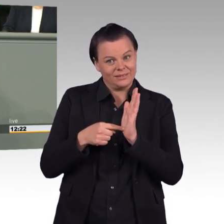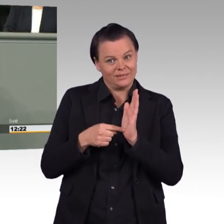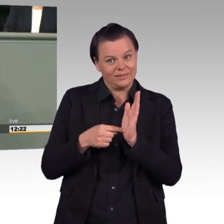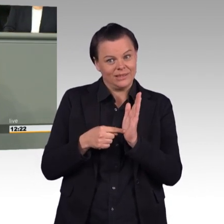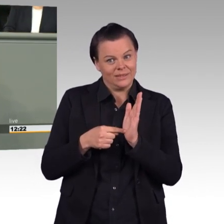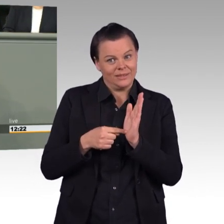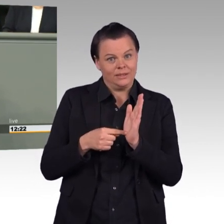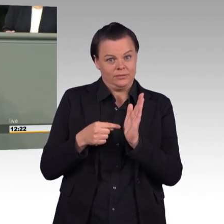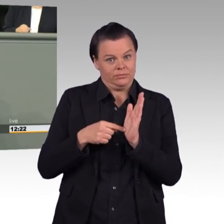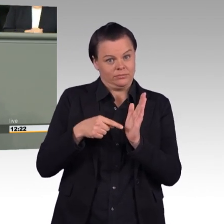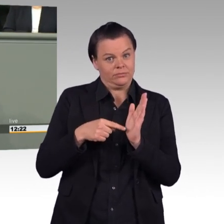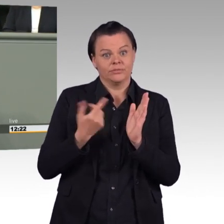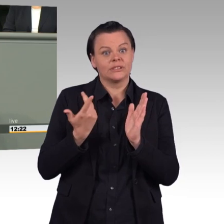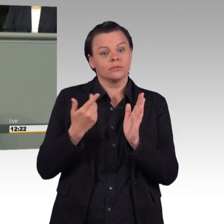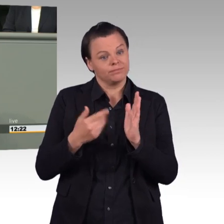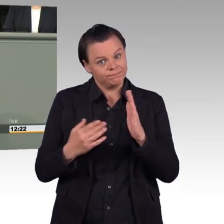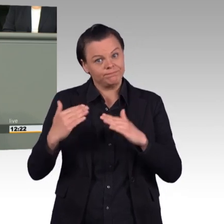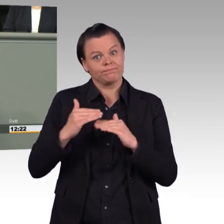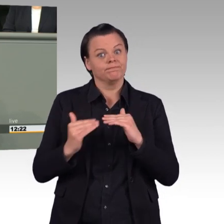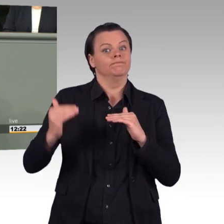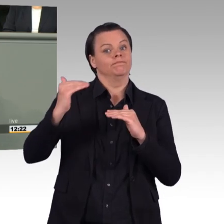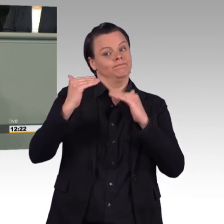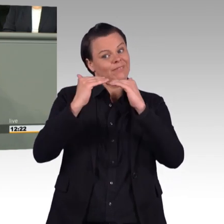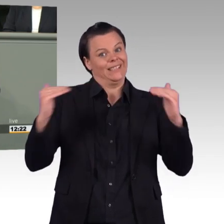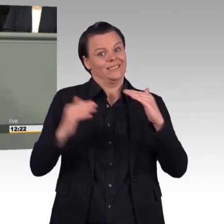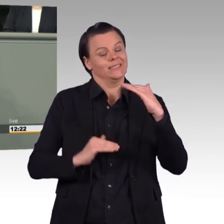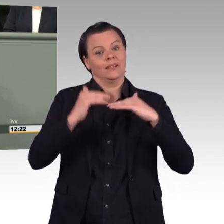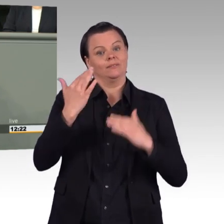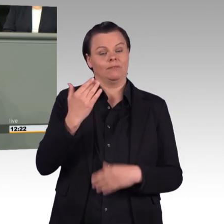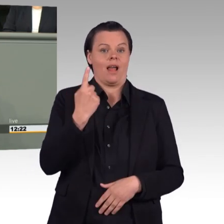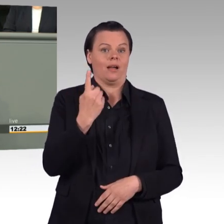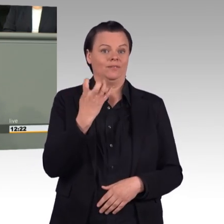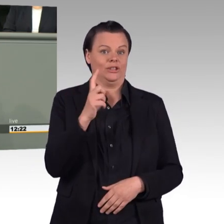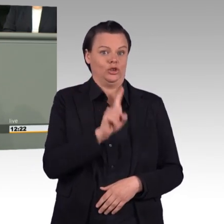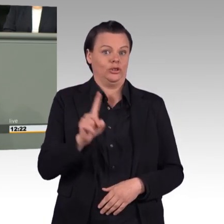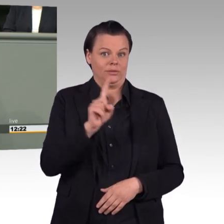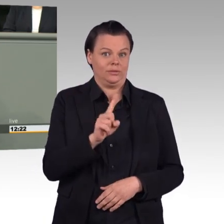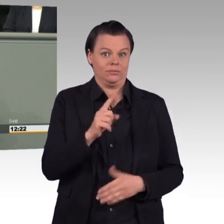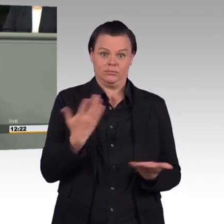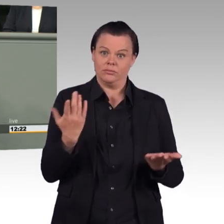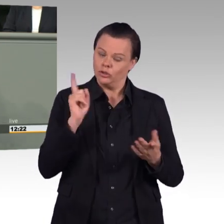Das Soldatengesetz soll nämlich dahin geändert werden, dass das geltende Arbeitszeitrecht bei Luftraumüberwachung oder bei dem Rettungsdienst der Marine